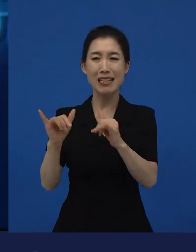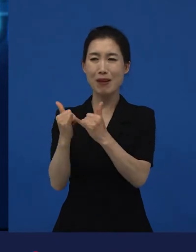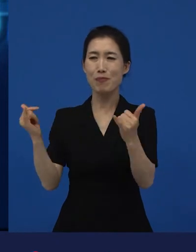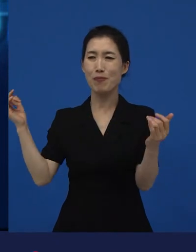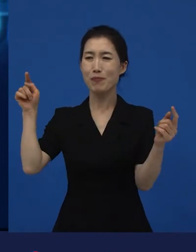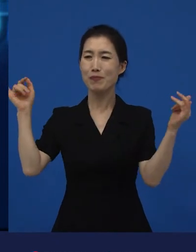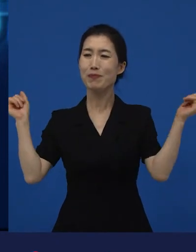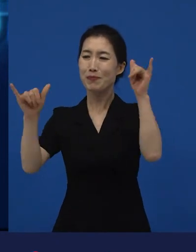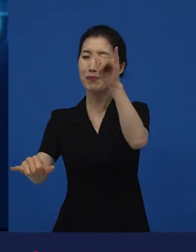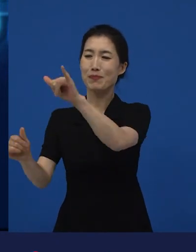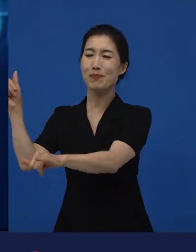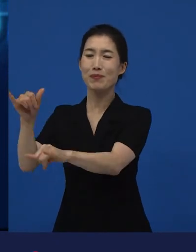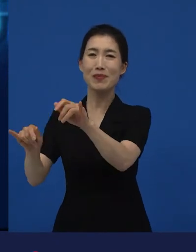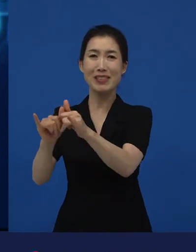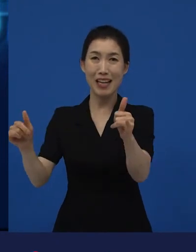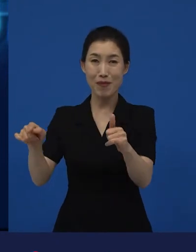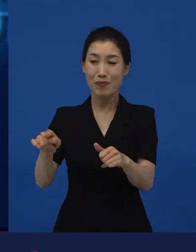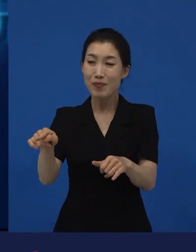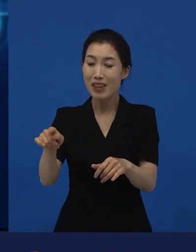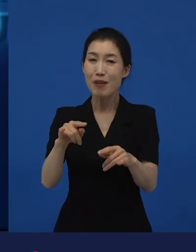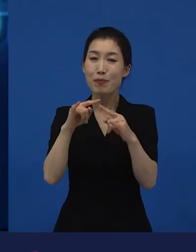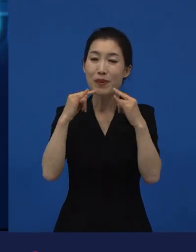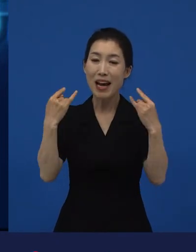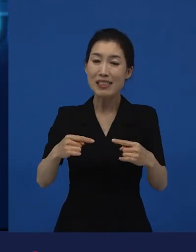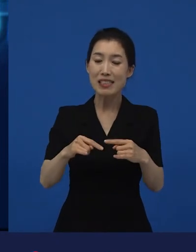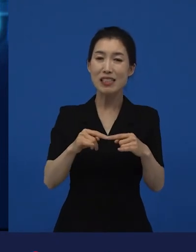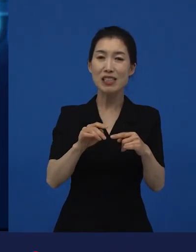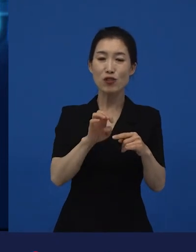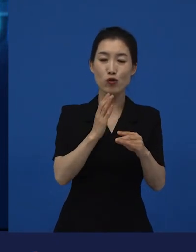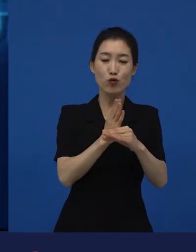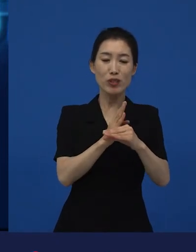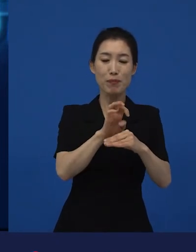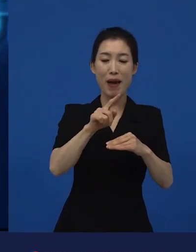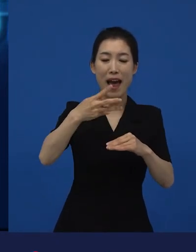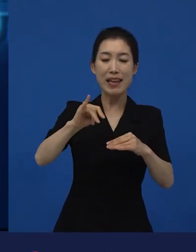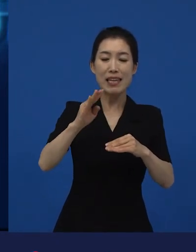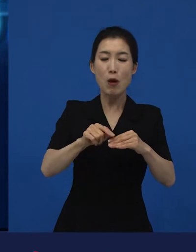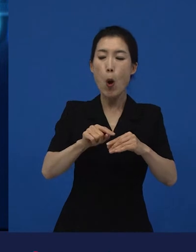동네 모든 구성원들이 동네 주민이 되어 있는 그 동네에 대한 이야기입니다.